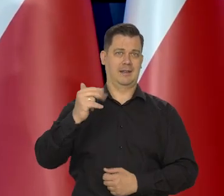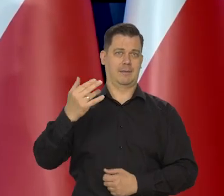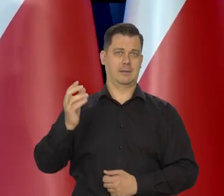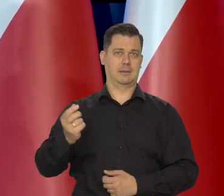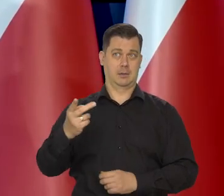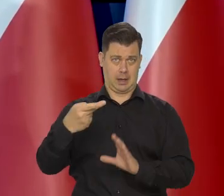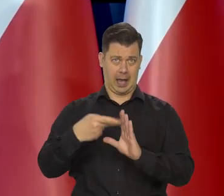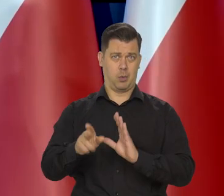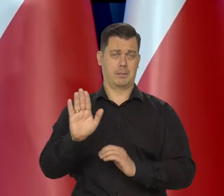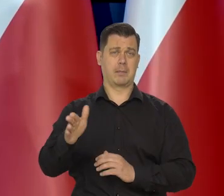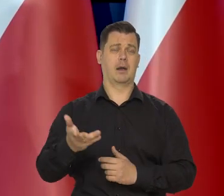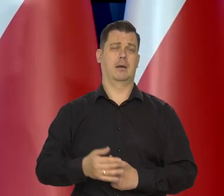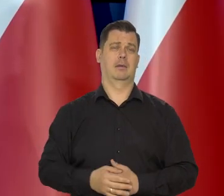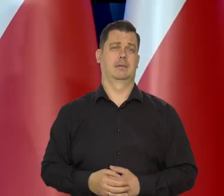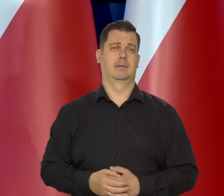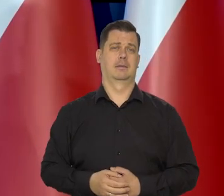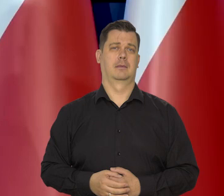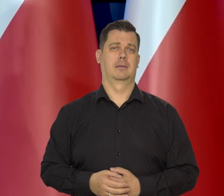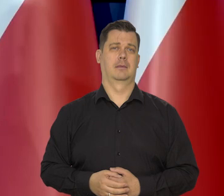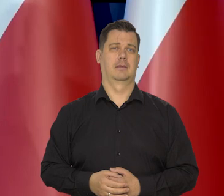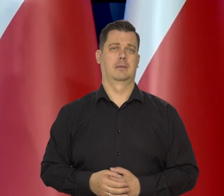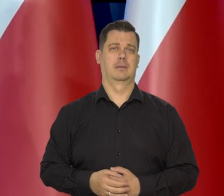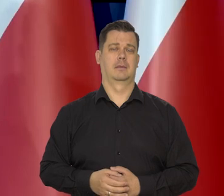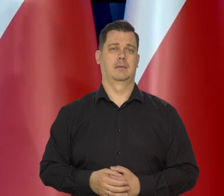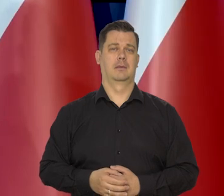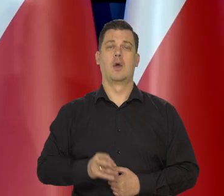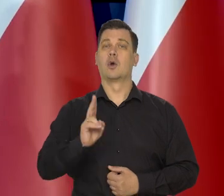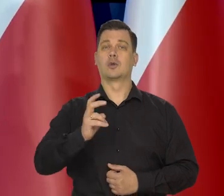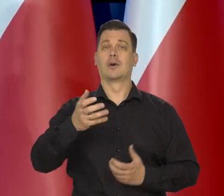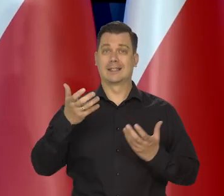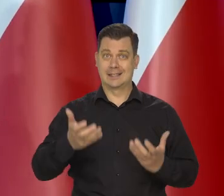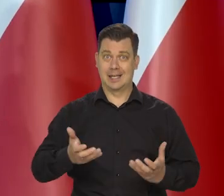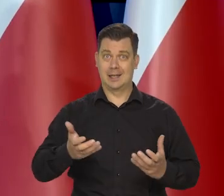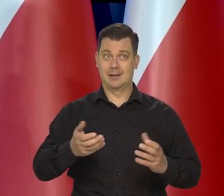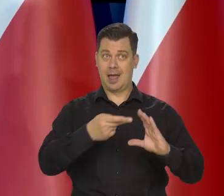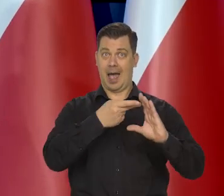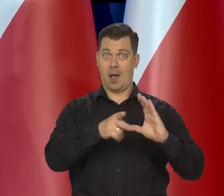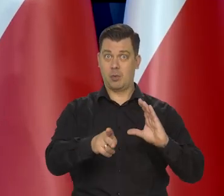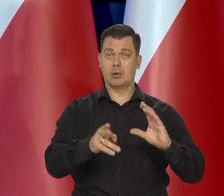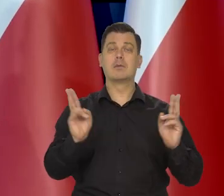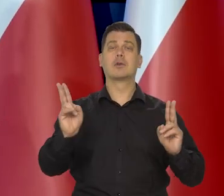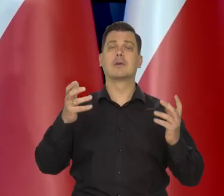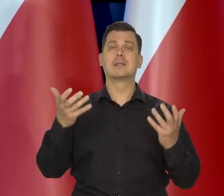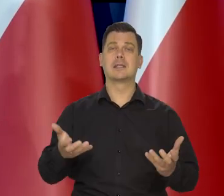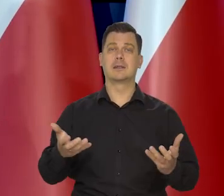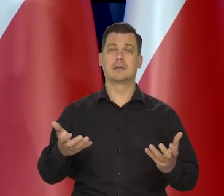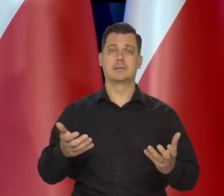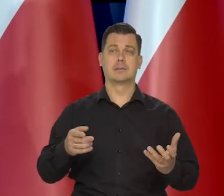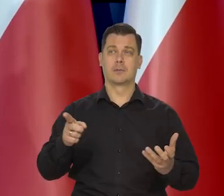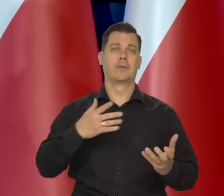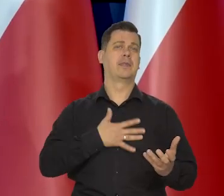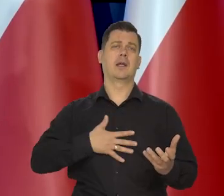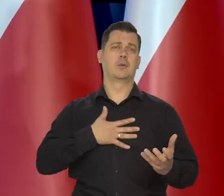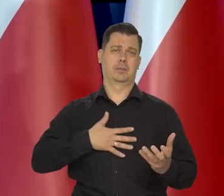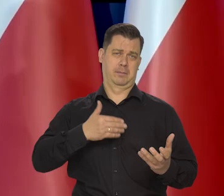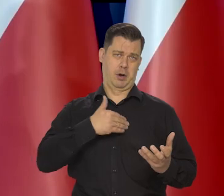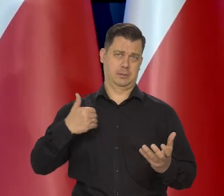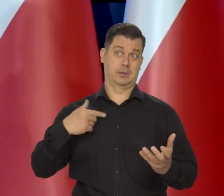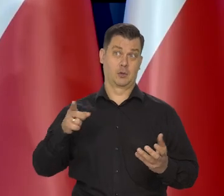Kto za strefą, kto za euro jest szczególnie? No przede wszystkim ci, co nie lubią Polski.